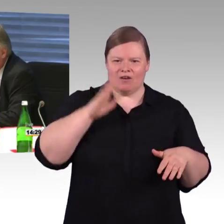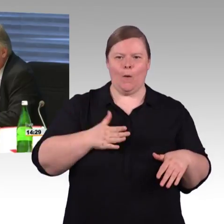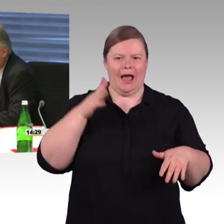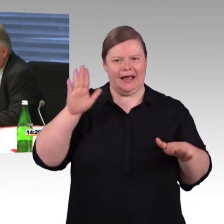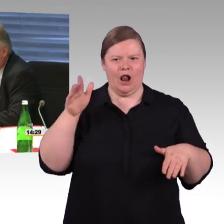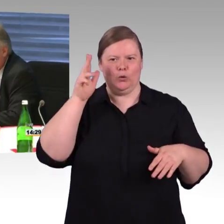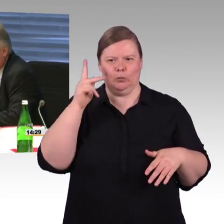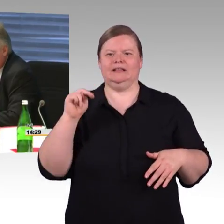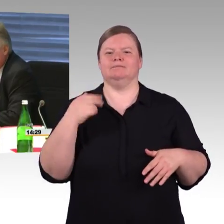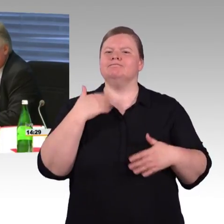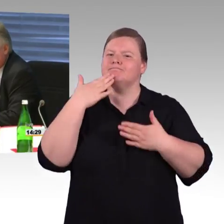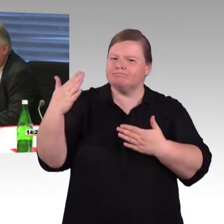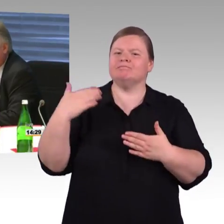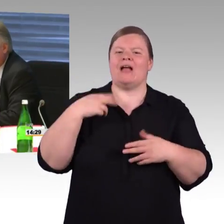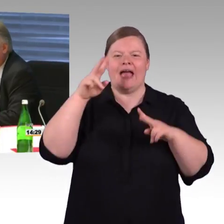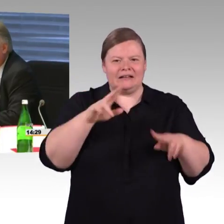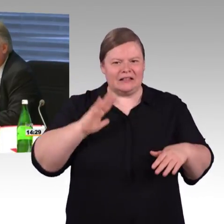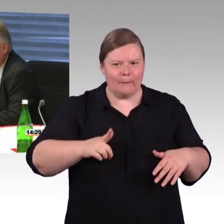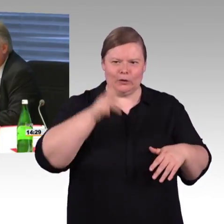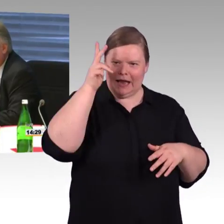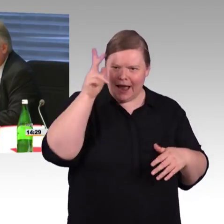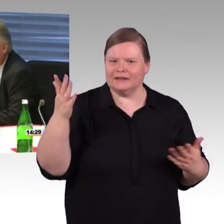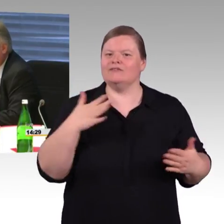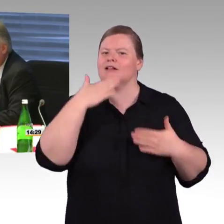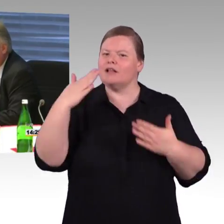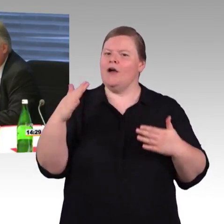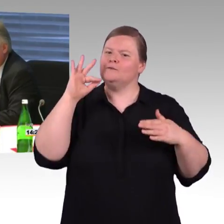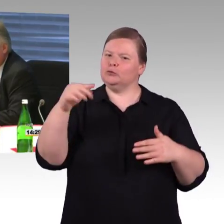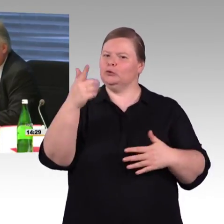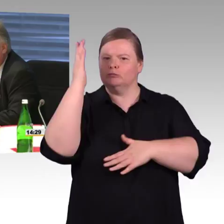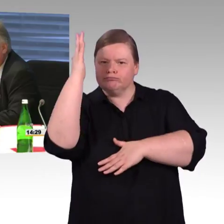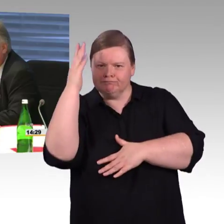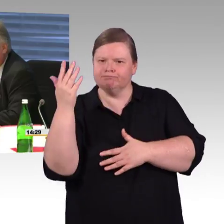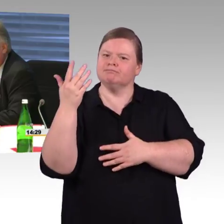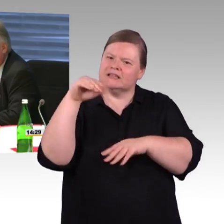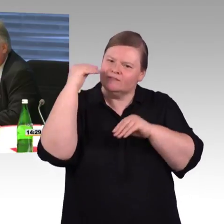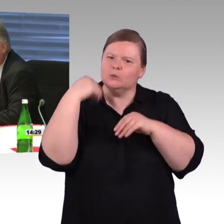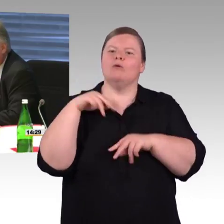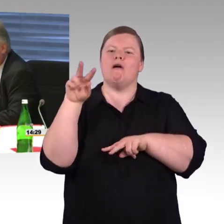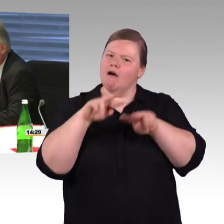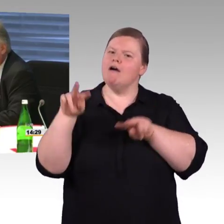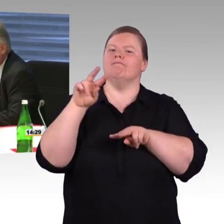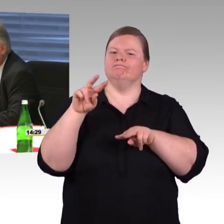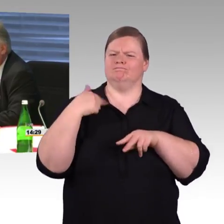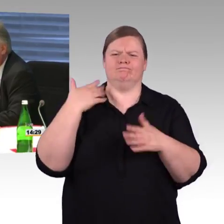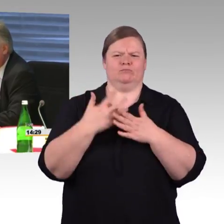Wir wollen natürlich eine vollständige Barrierefreiheit, aber jeder weiß, dass das eine Menge an Investitionen nach sich zieht,